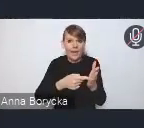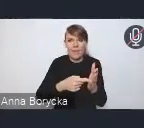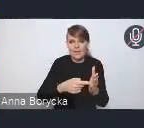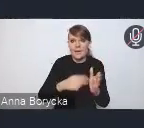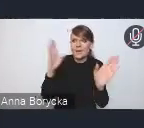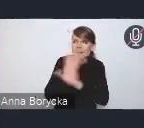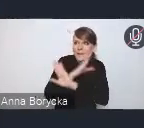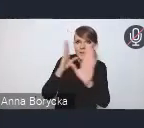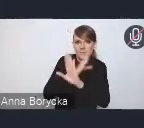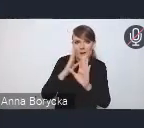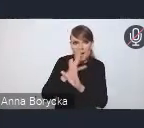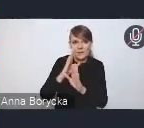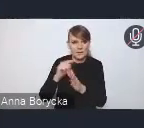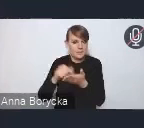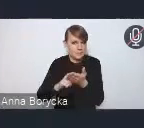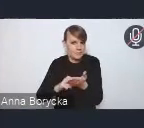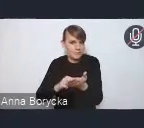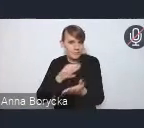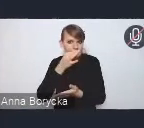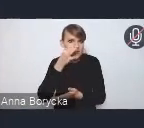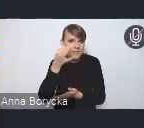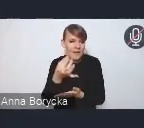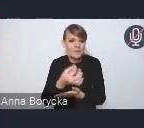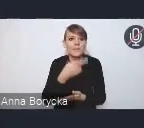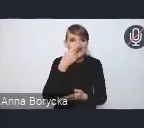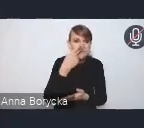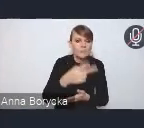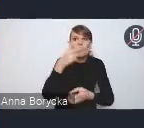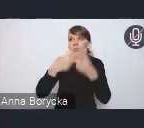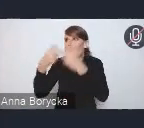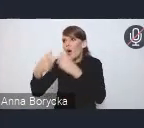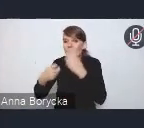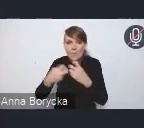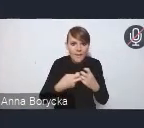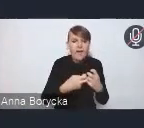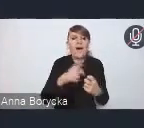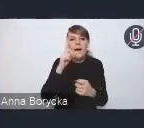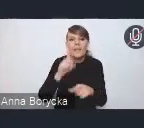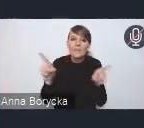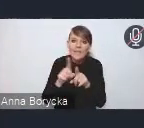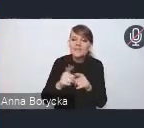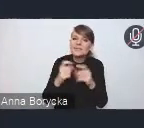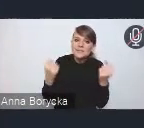nie tylko zaradzenie problemom, które już postępują, ale wychodzenie naprzeciw tym problemom.